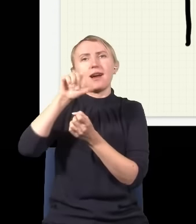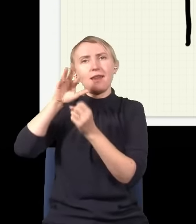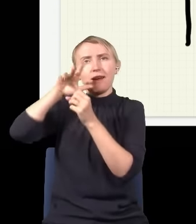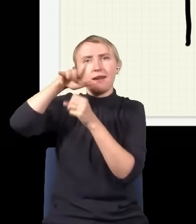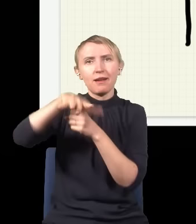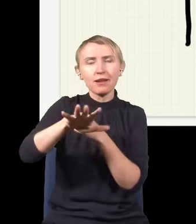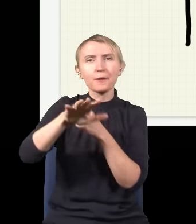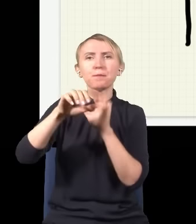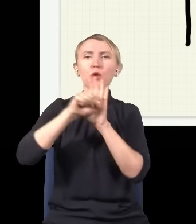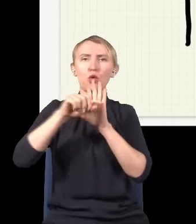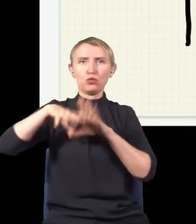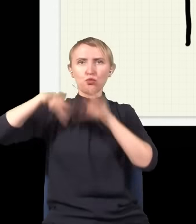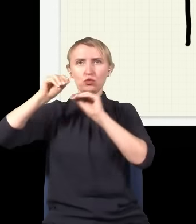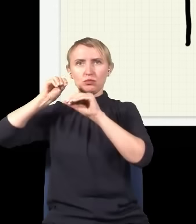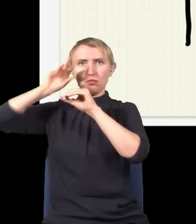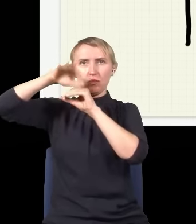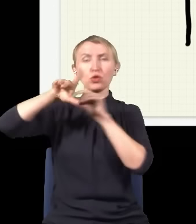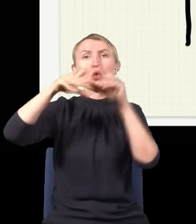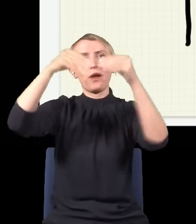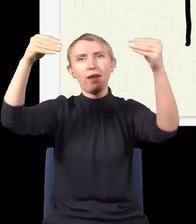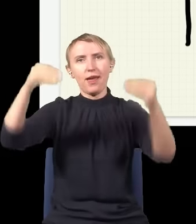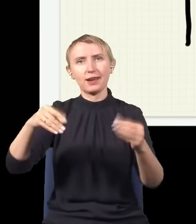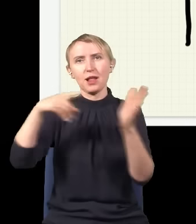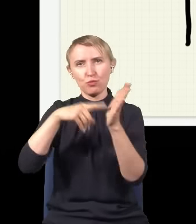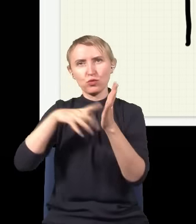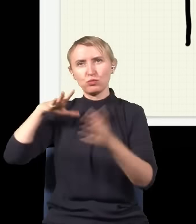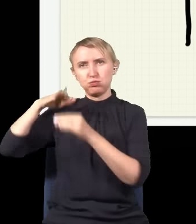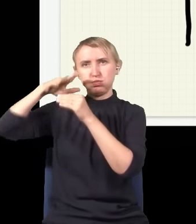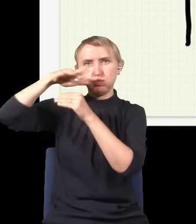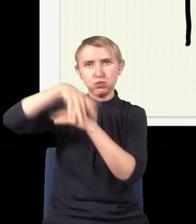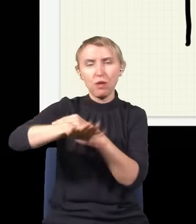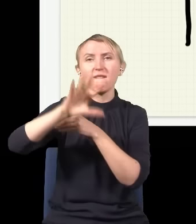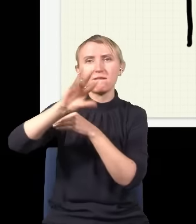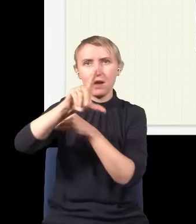przemieszcza się od źródła do ekranu, np. do tego punktu ta fala będzie szła taką drogą